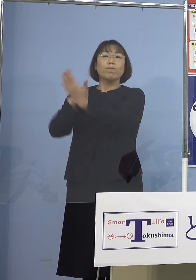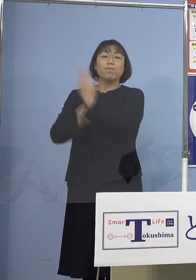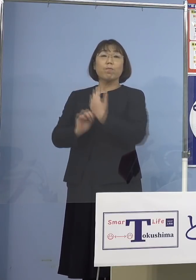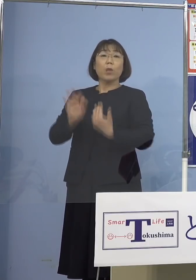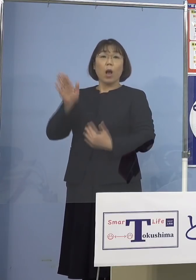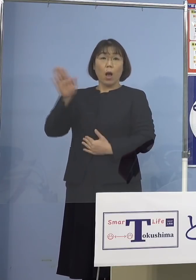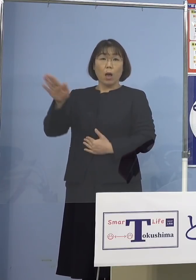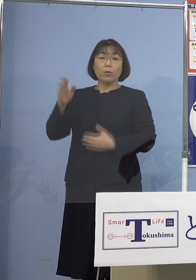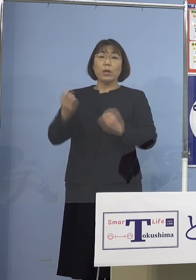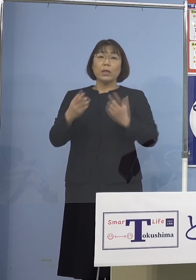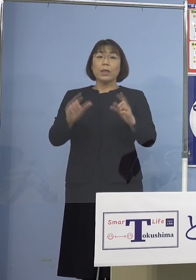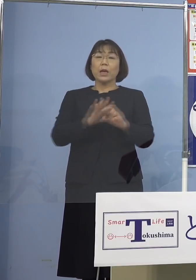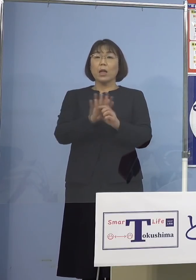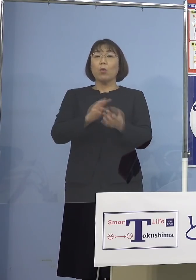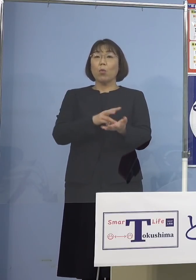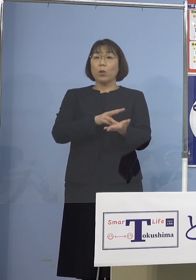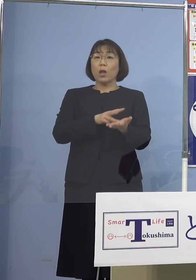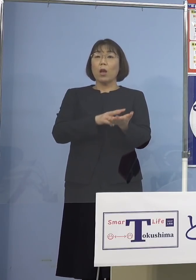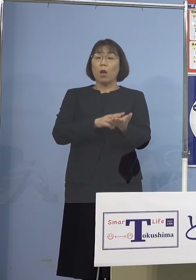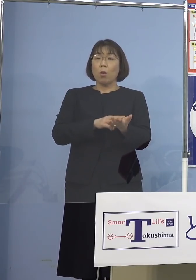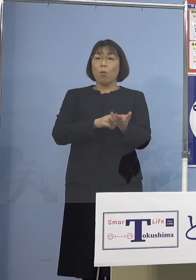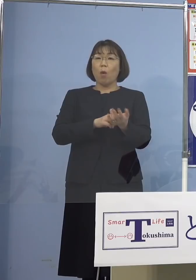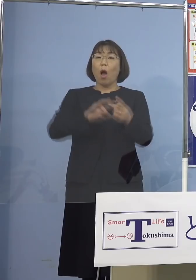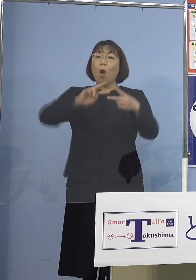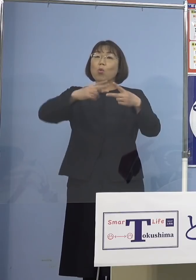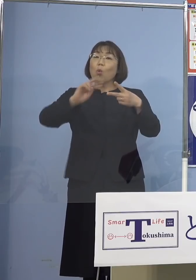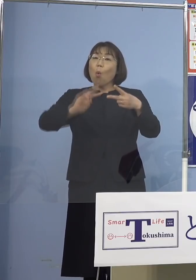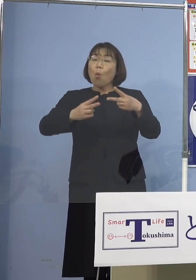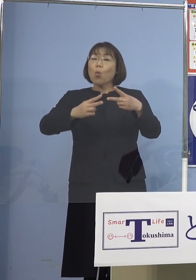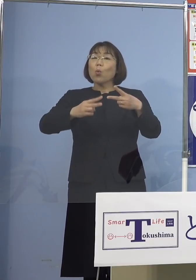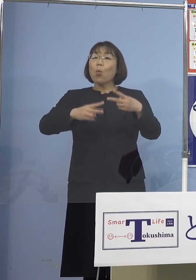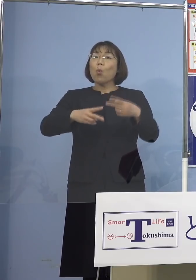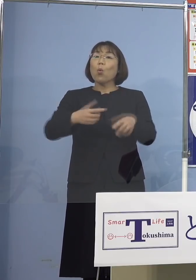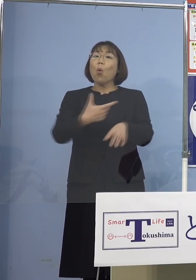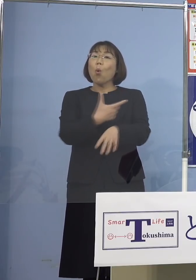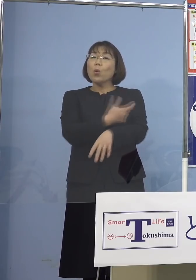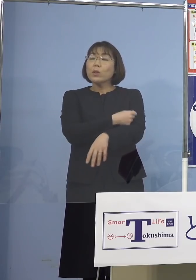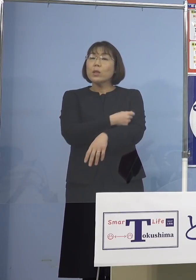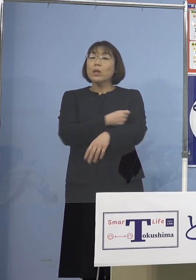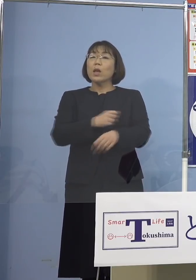新型コロナワクチンの交互接種の 効果についてであります